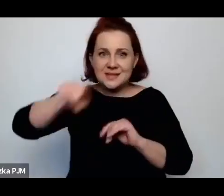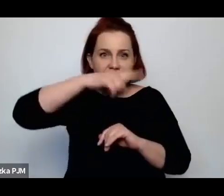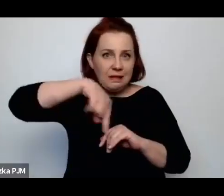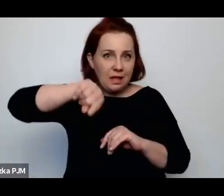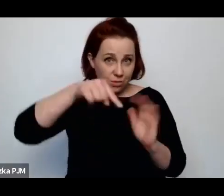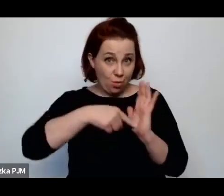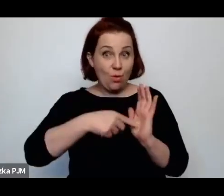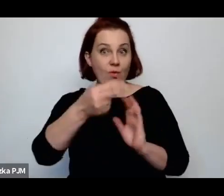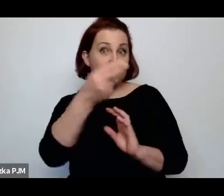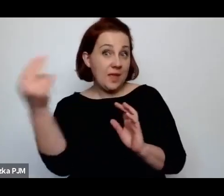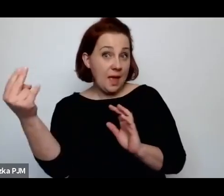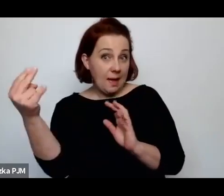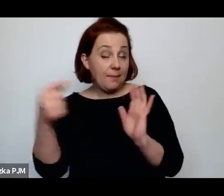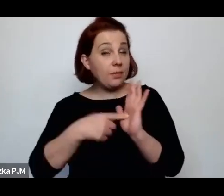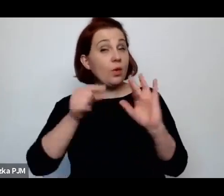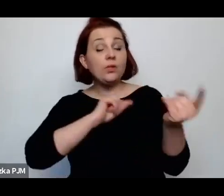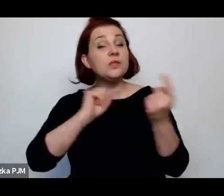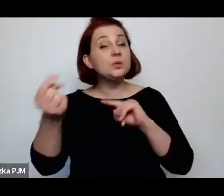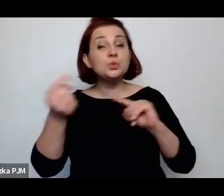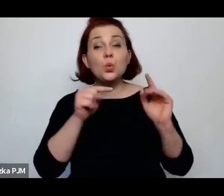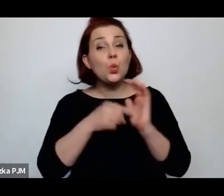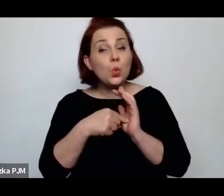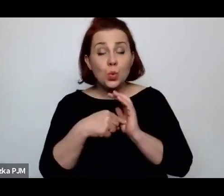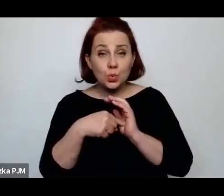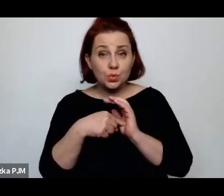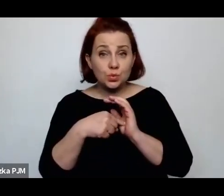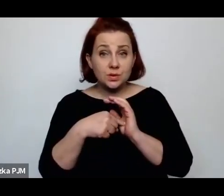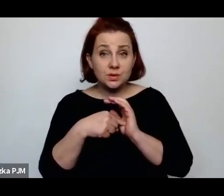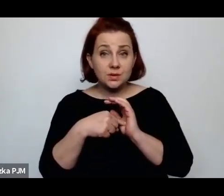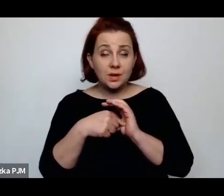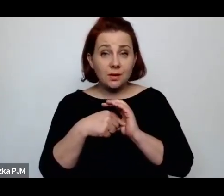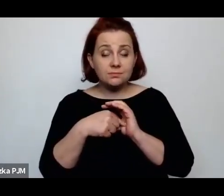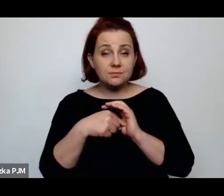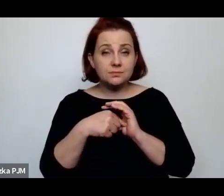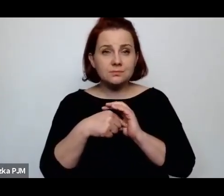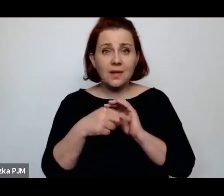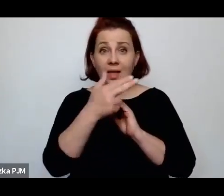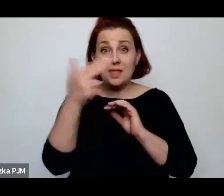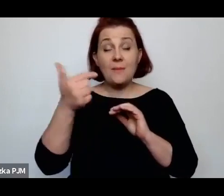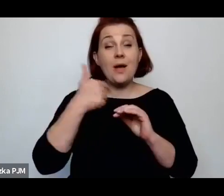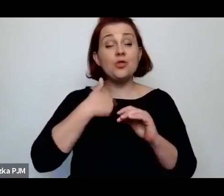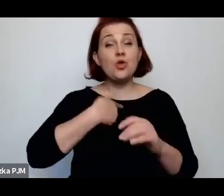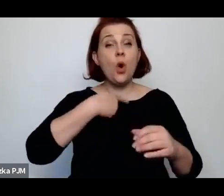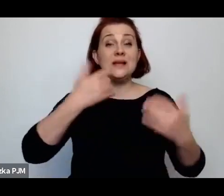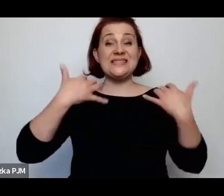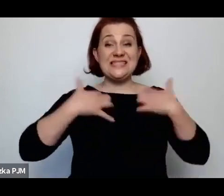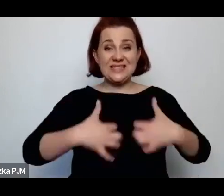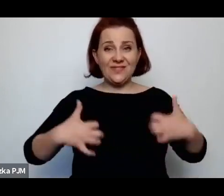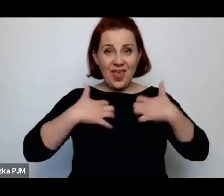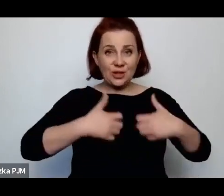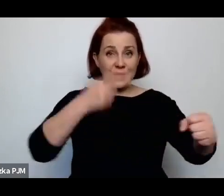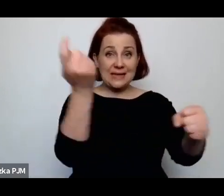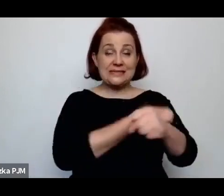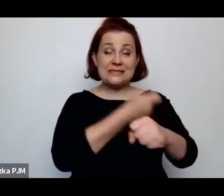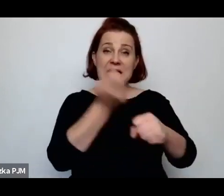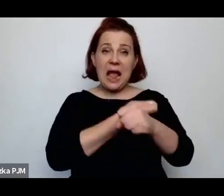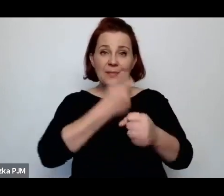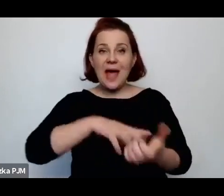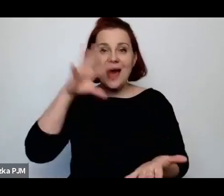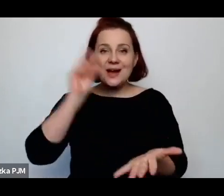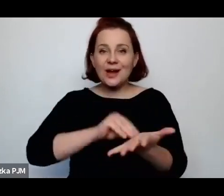i tej dyskusji na temat tego, czy ubój rytualny może lub nie może być wykonywany